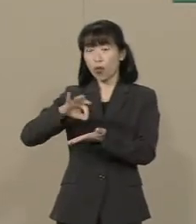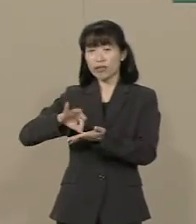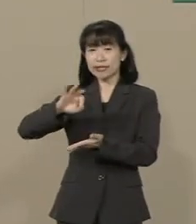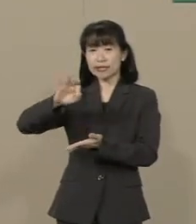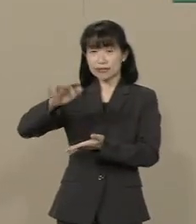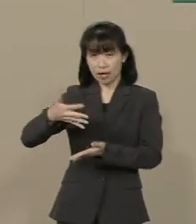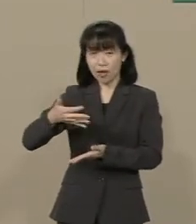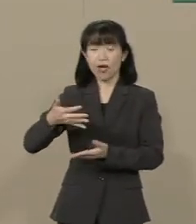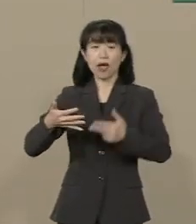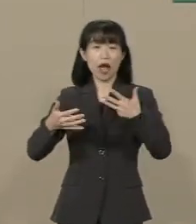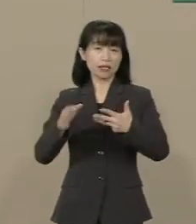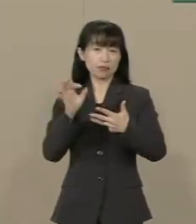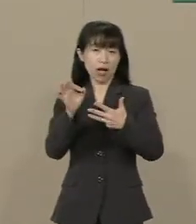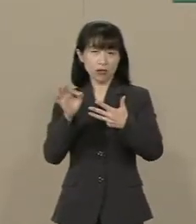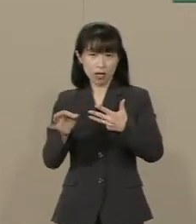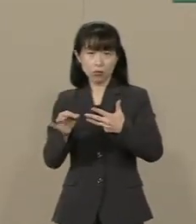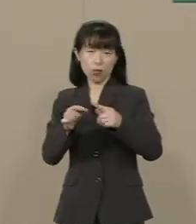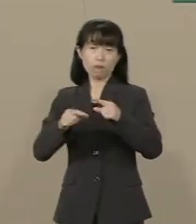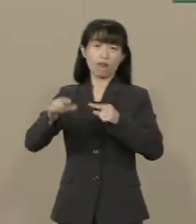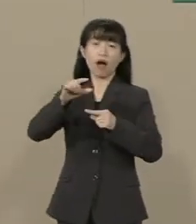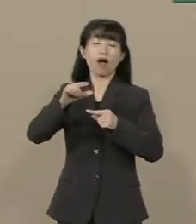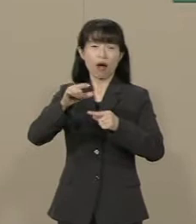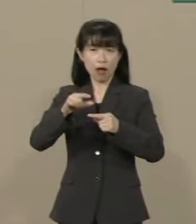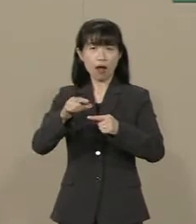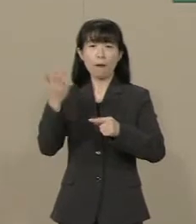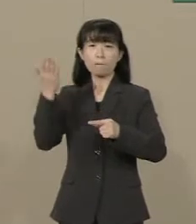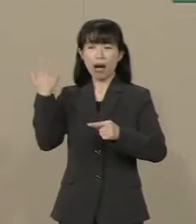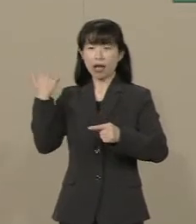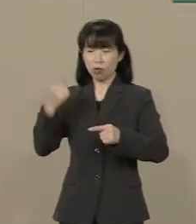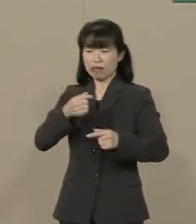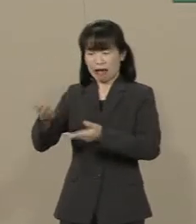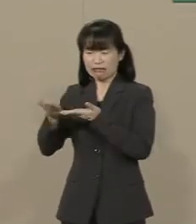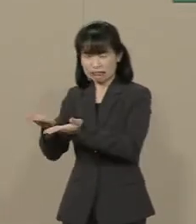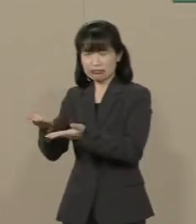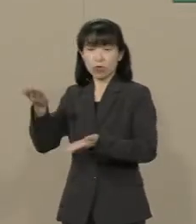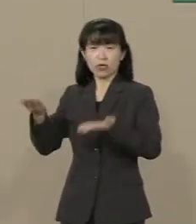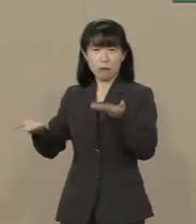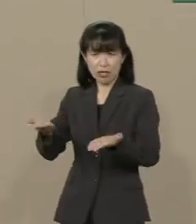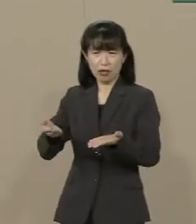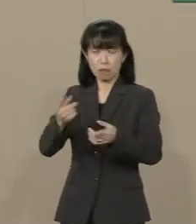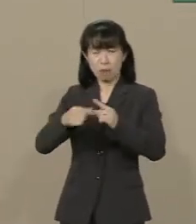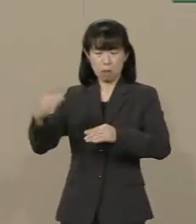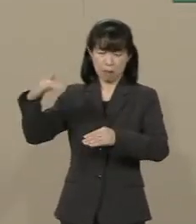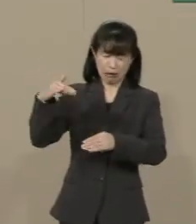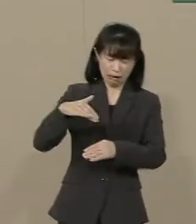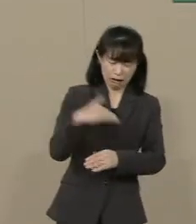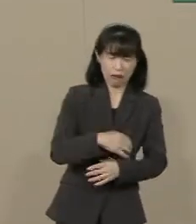景気は先の大震災よりも ひどい状況になってしまいました